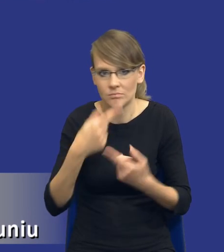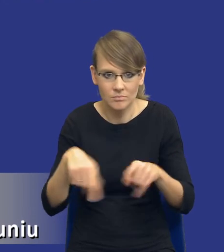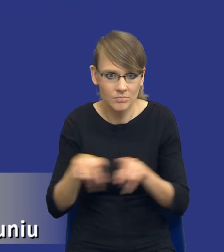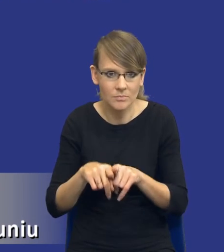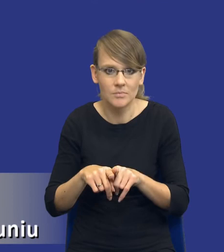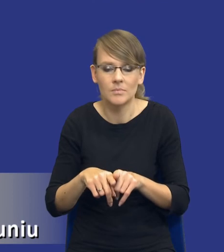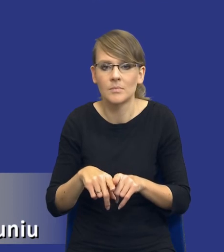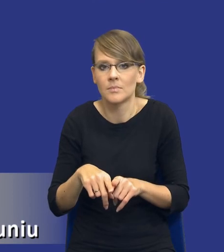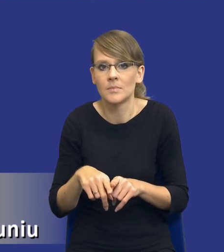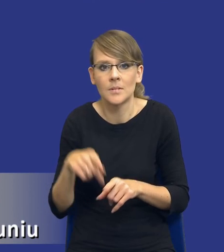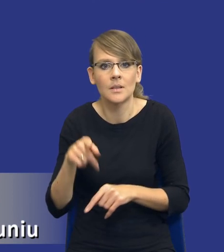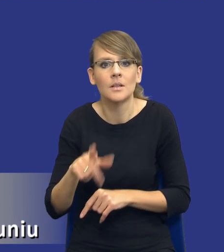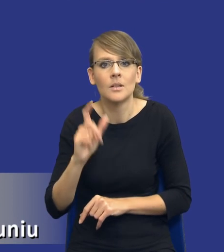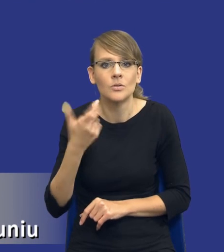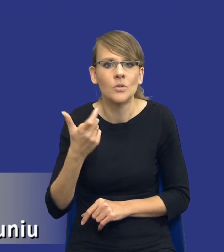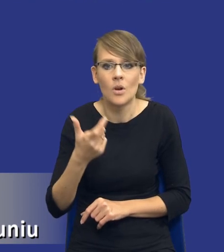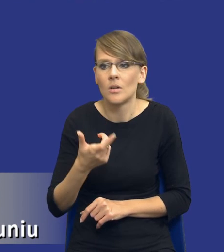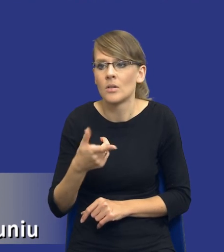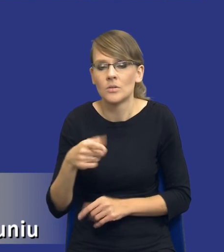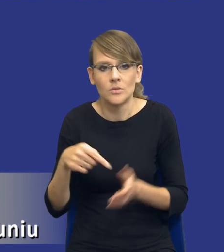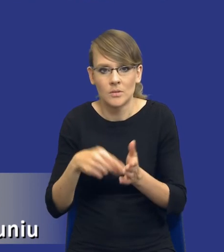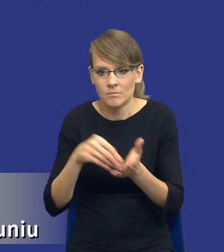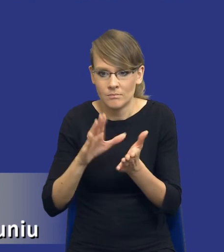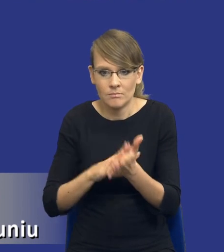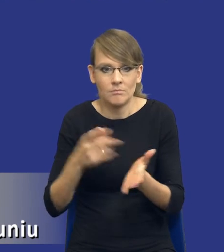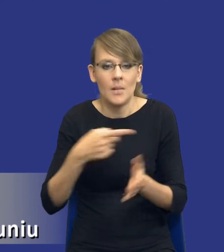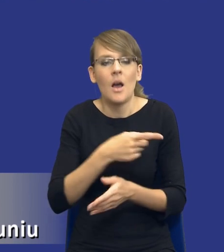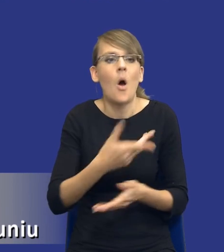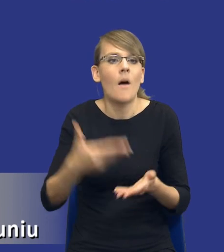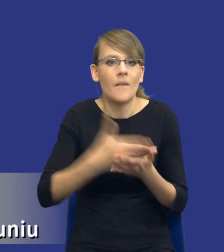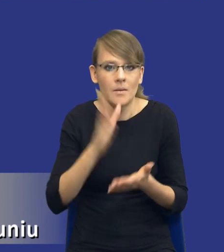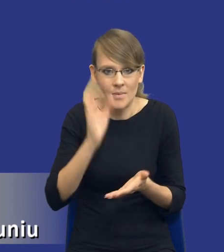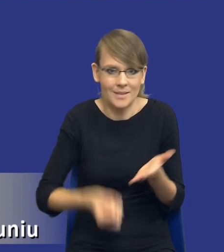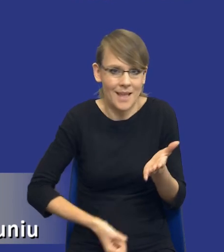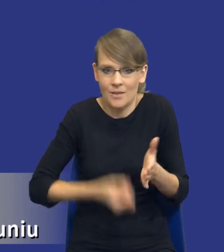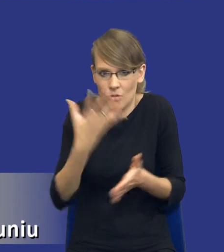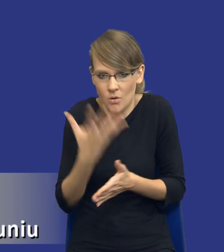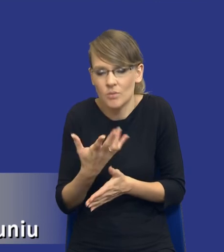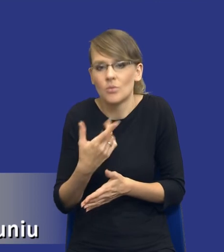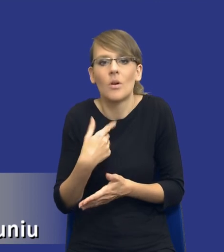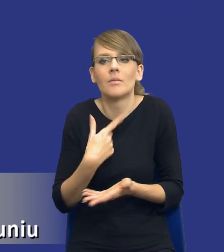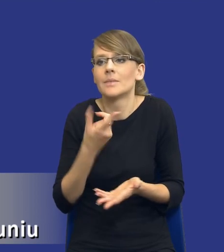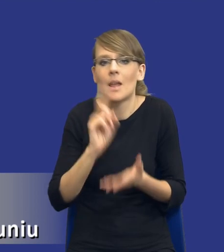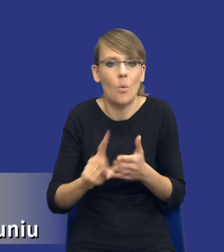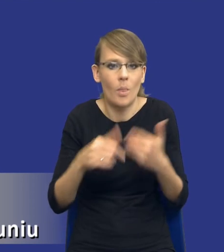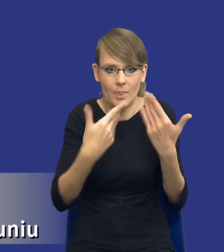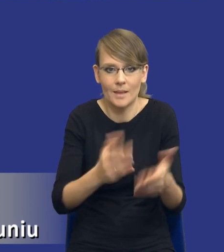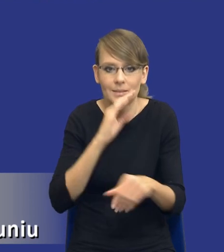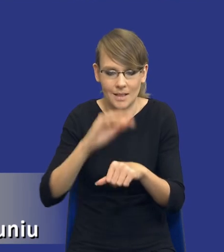przedroży bardzo mocno oferty, to ja tego postępowania po prostu nie rozstrzygnę, w związku z tym ja nie dzielę tego zamówienia w taki sposób.